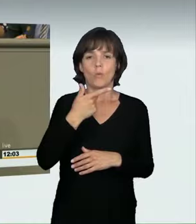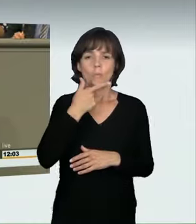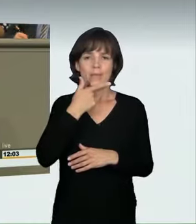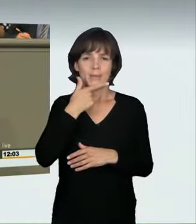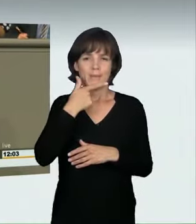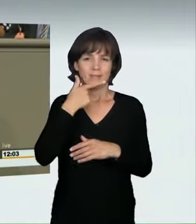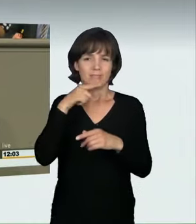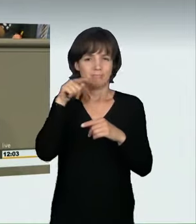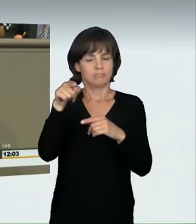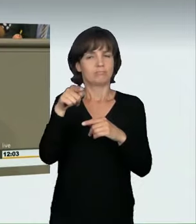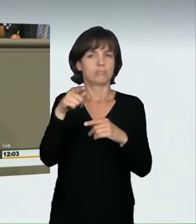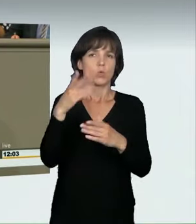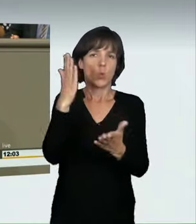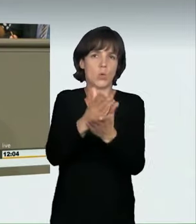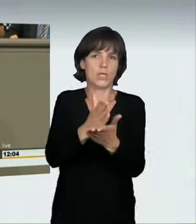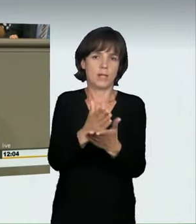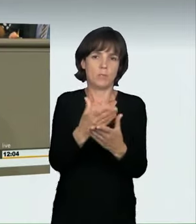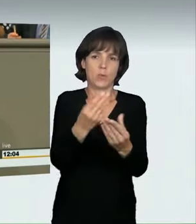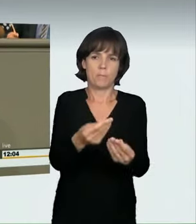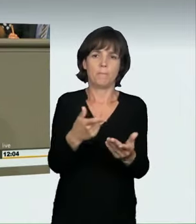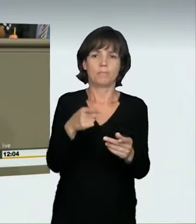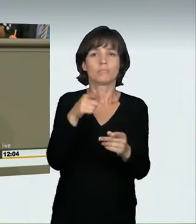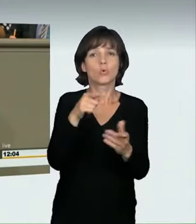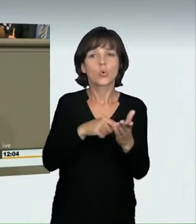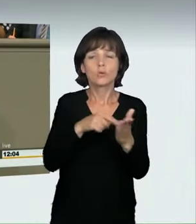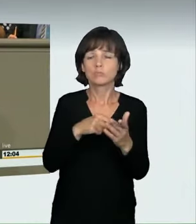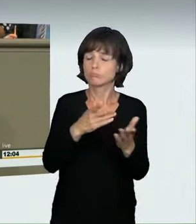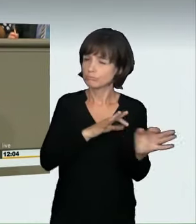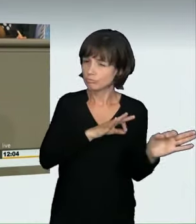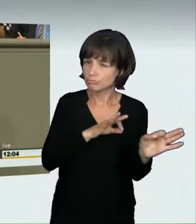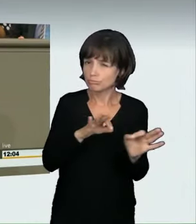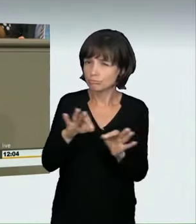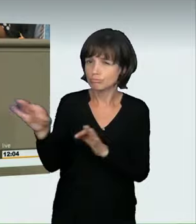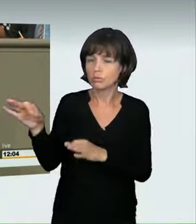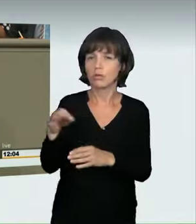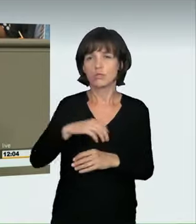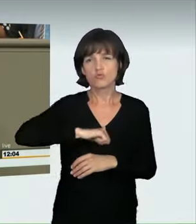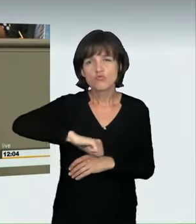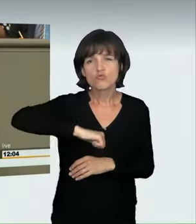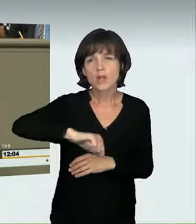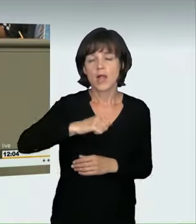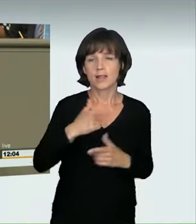Tötung verurteilt wurde. Er hat die Videos seiner Fahrten mit bis zu 170 km/h durch die Bremer Innenstadt regelmäßig auf YouTube hochgeladen.